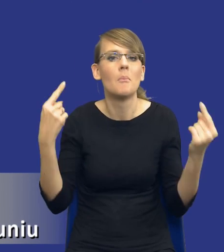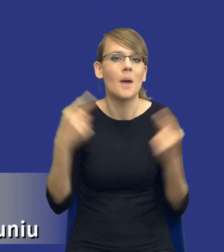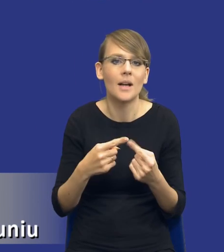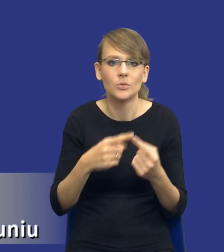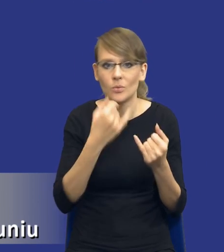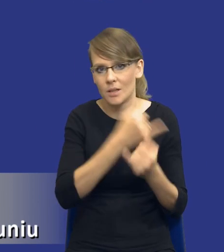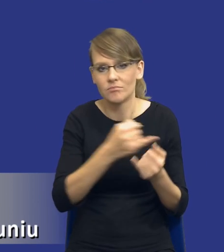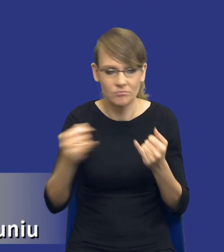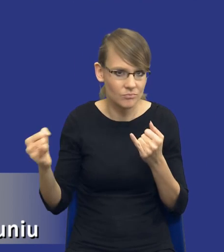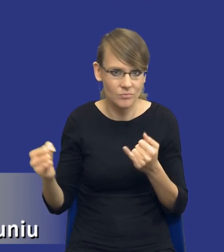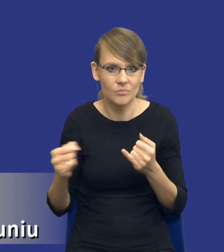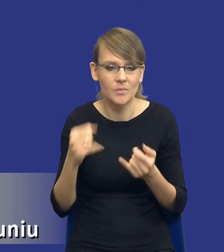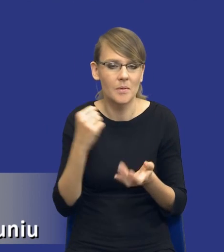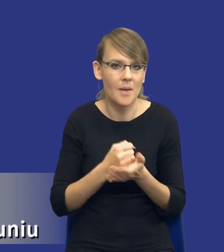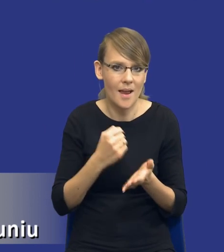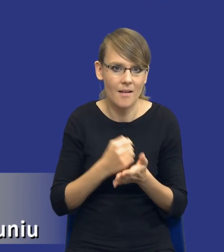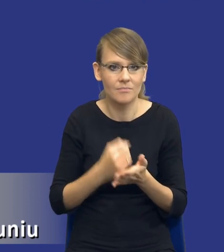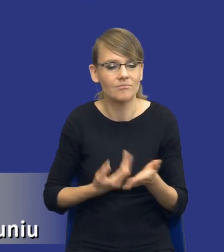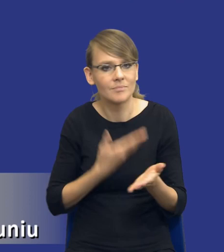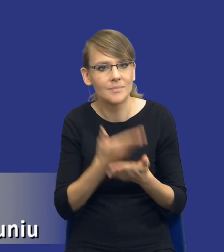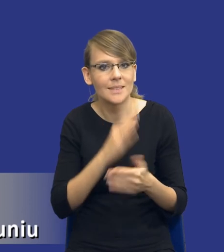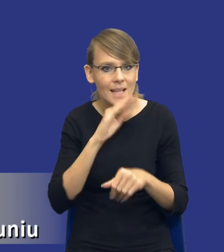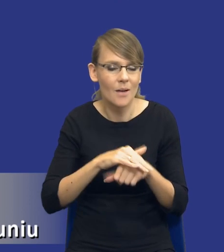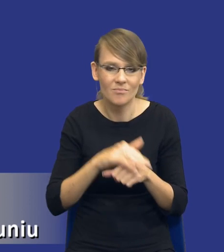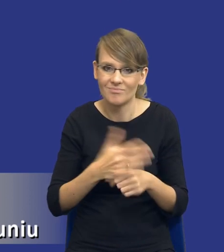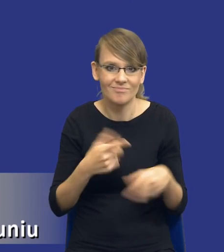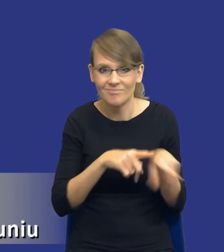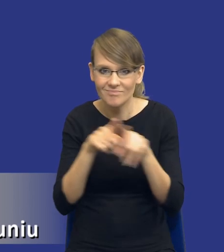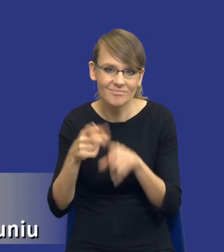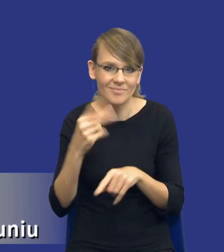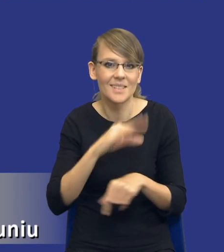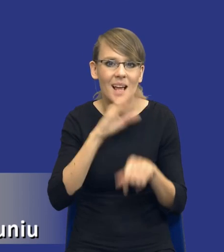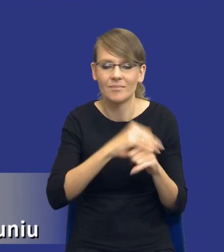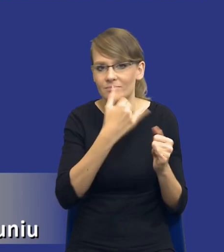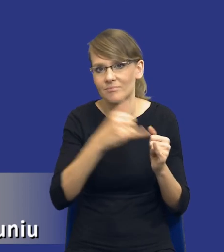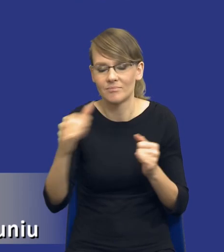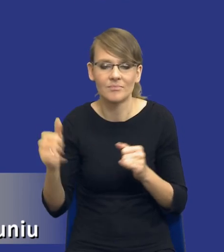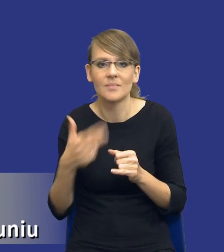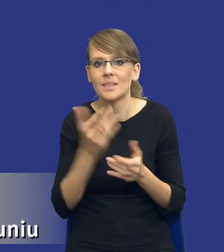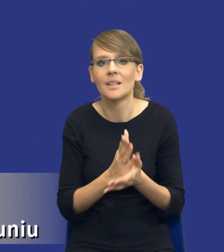postępowania o udzielenie zamówienia publicznego. Zamówienia się różnią. To nie jest tylko kwestia, czy są to usługi,